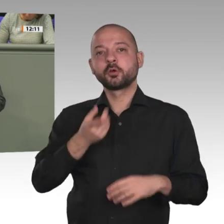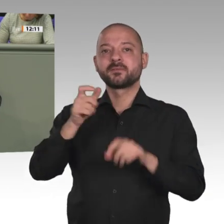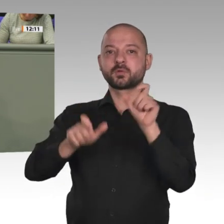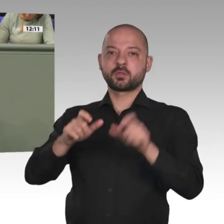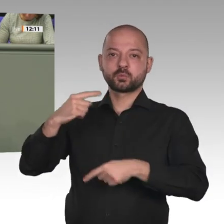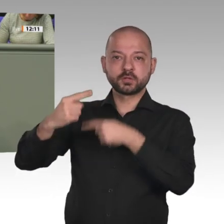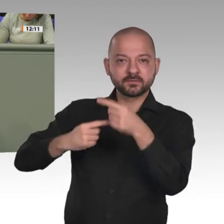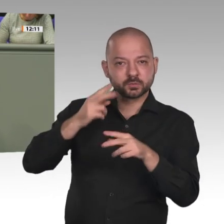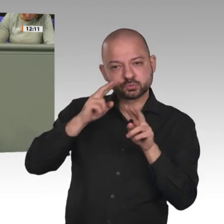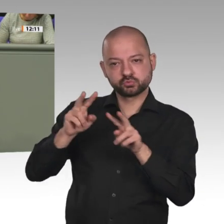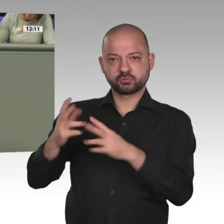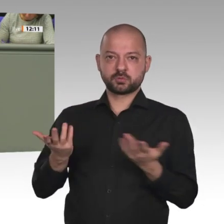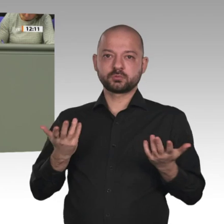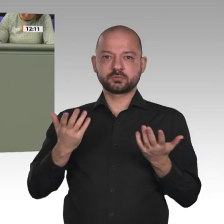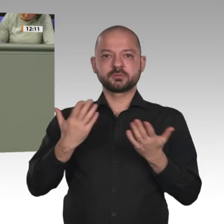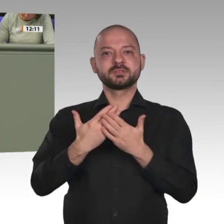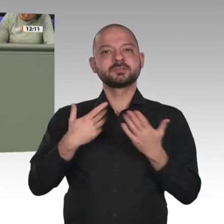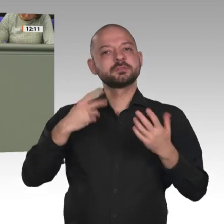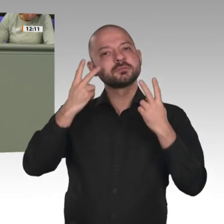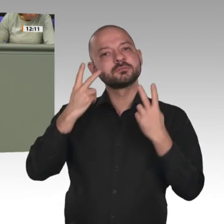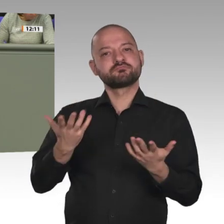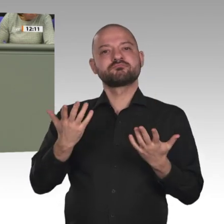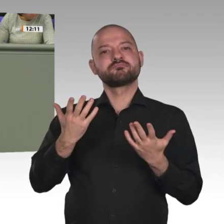Vielen lieben Dank. Vielen Dank, Kollege Friedhoff.